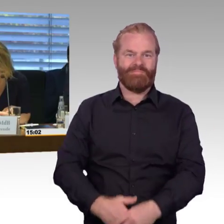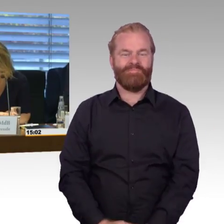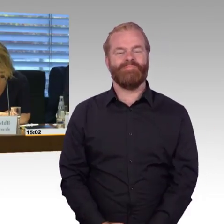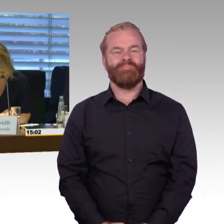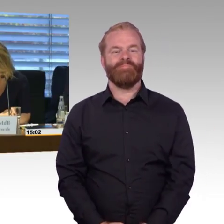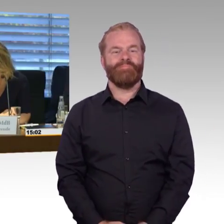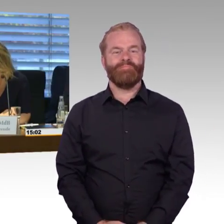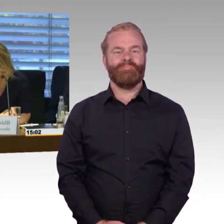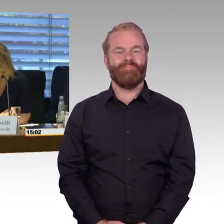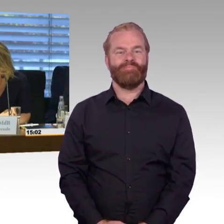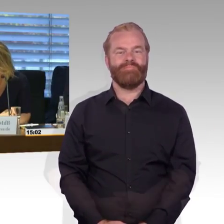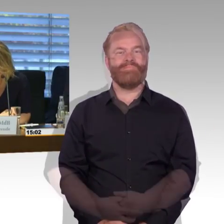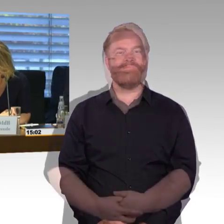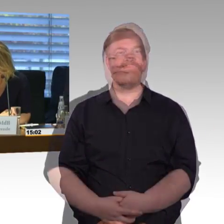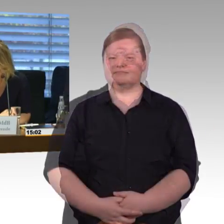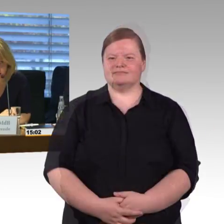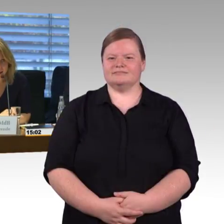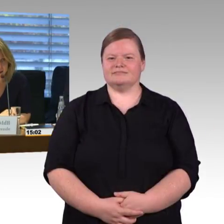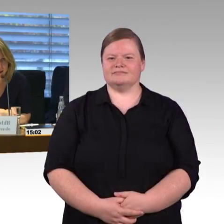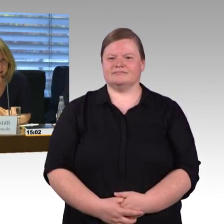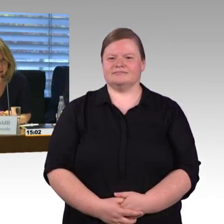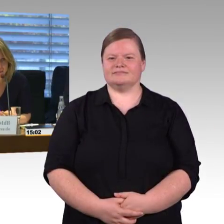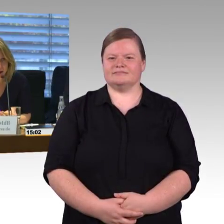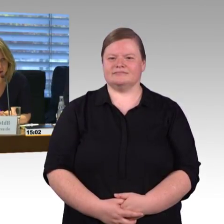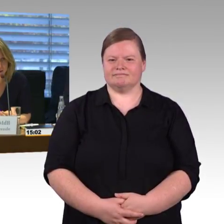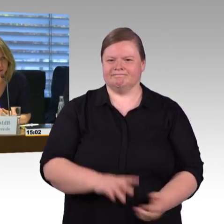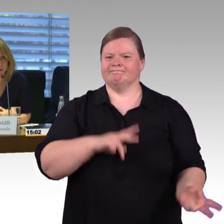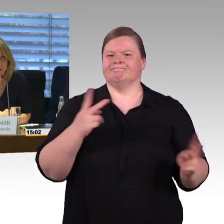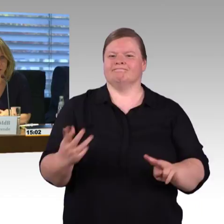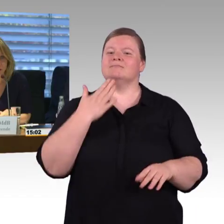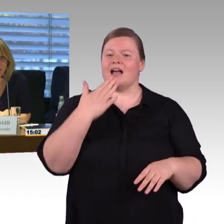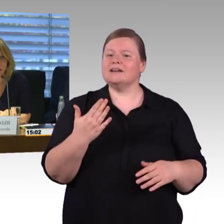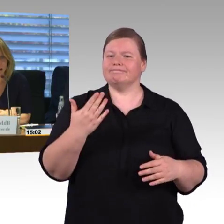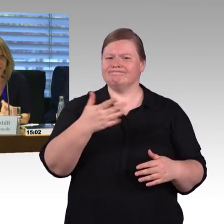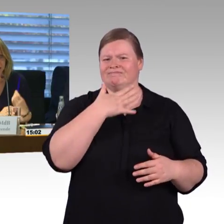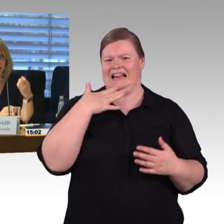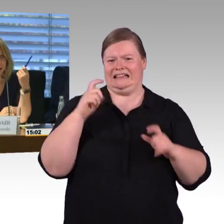Herr Dr. Leidner erst einmal und dann waren